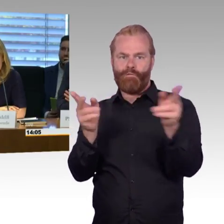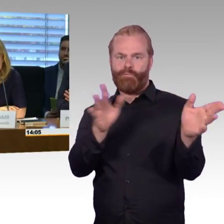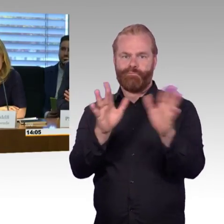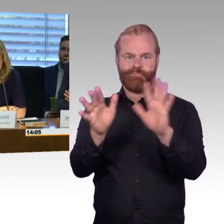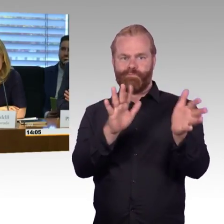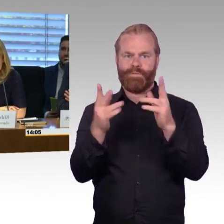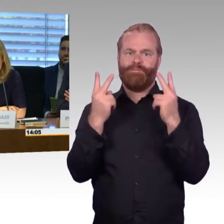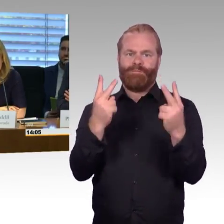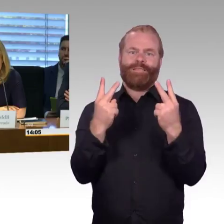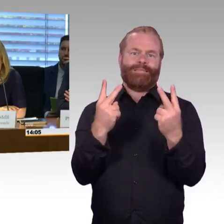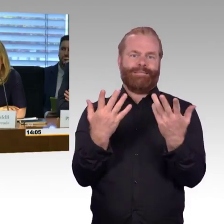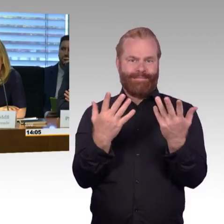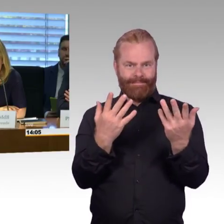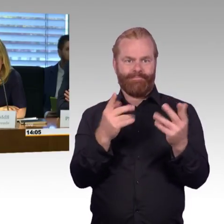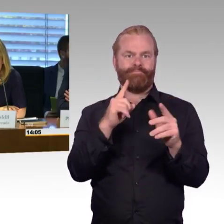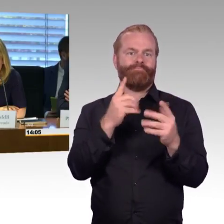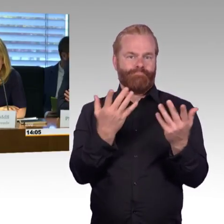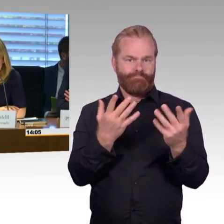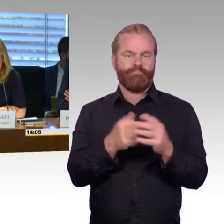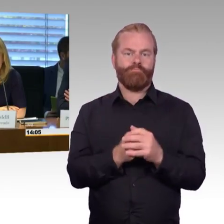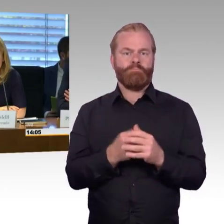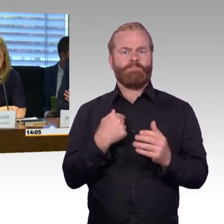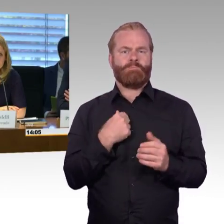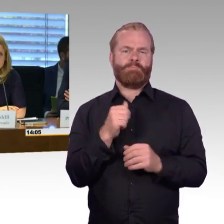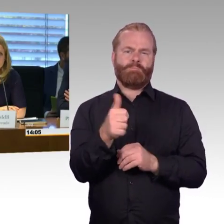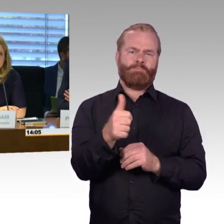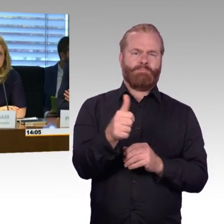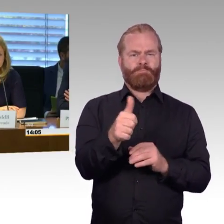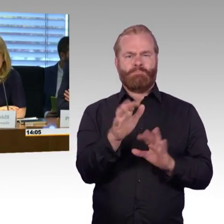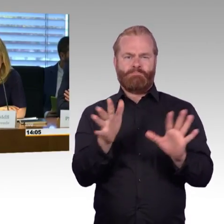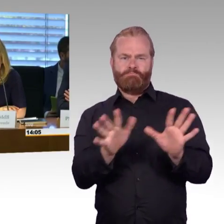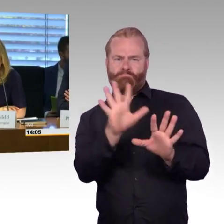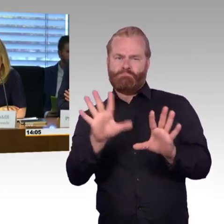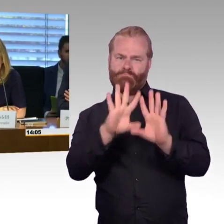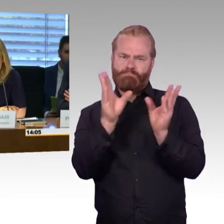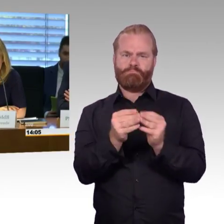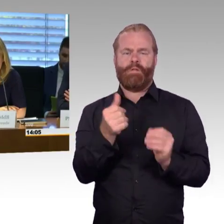Von der öffentlichen Anhörung werden wir wie üblich ein Wort-Protokoll erstellen,